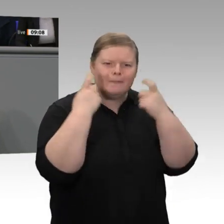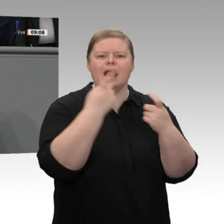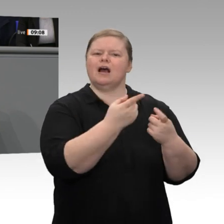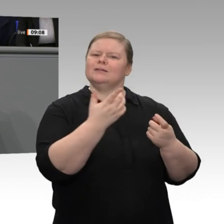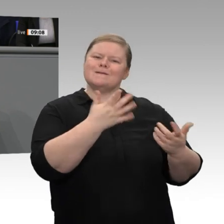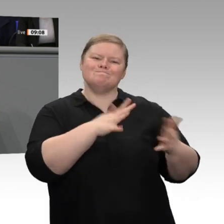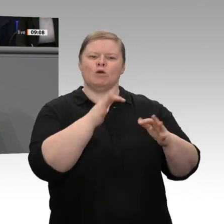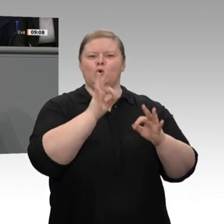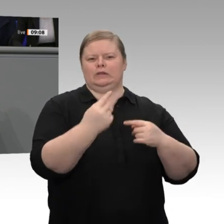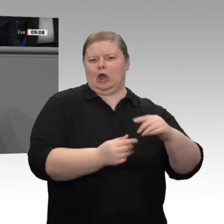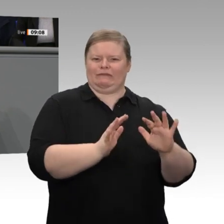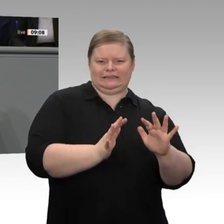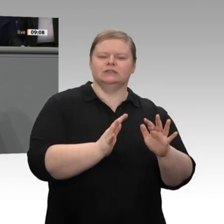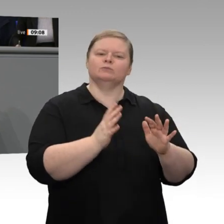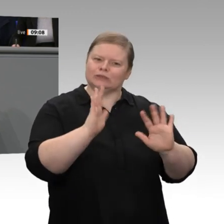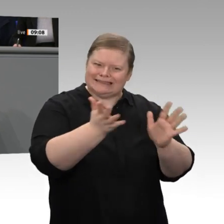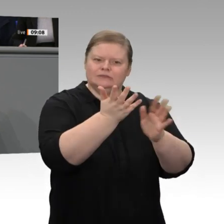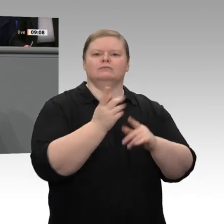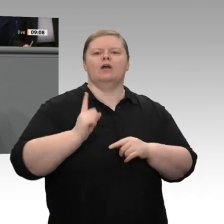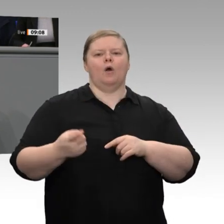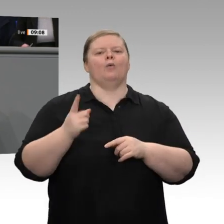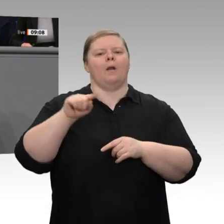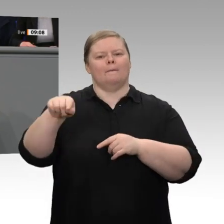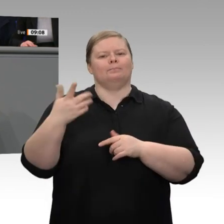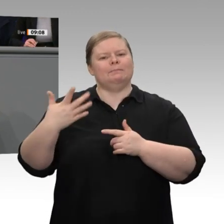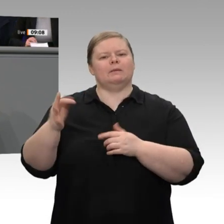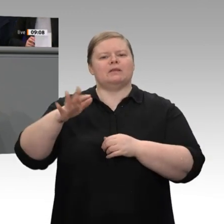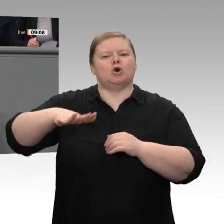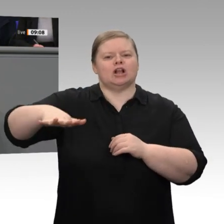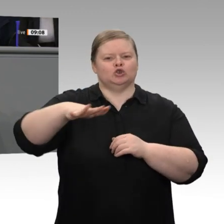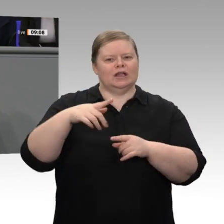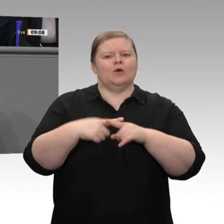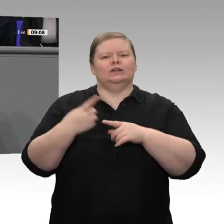Transformationsprozesse kümmern, in denen wir weltweit mit anderen konkurrieren, mit